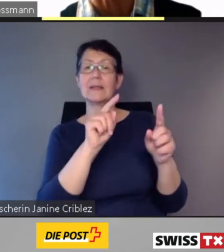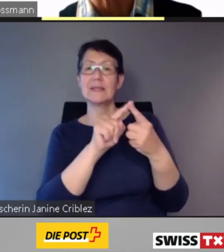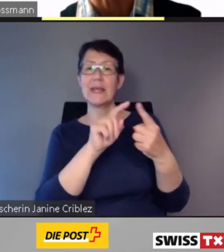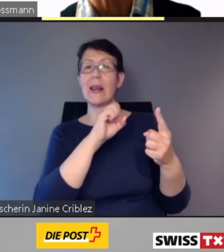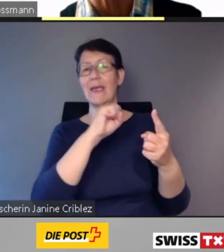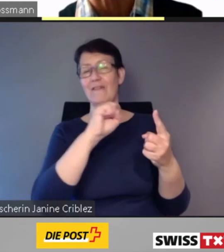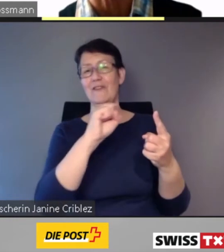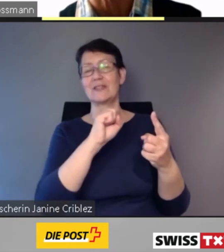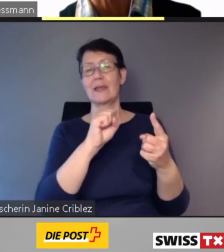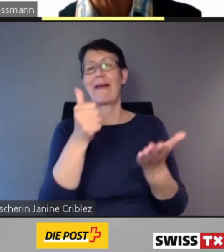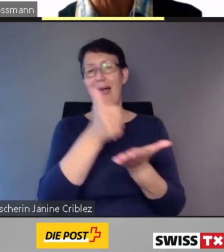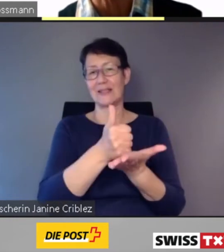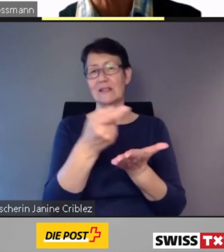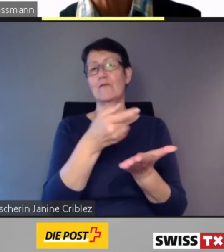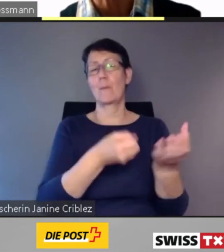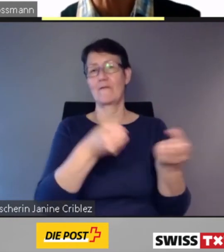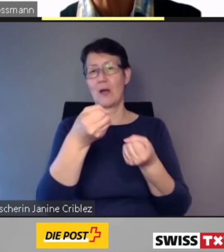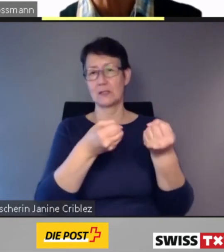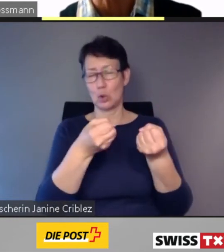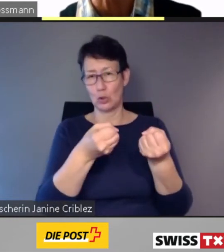die beste Linienführung für einen effizienten Fahrzeugeinsatz,